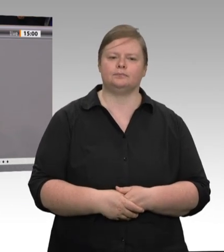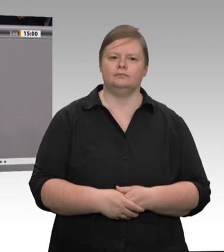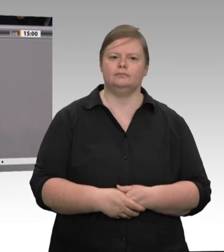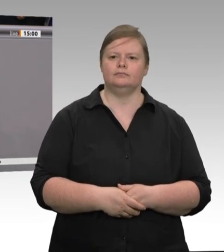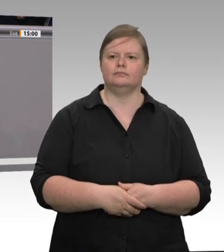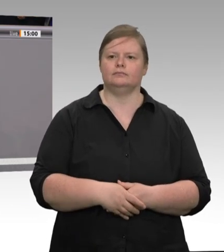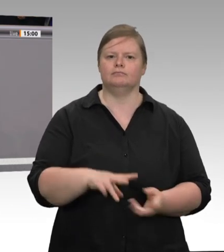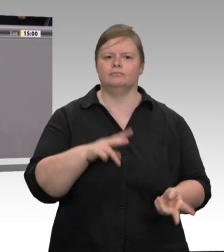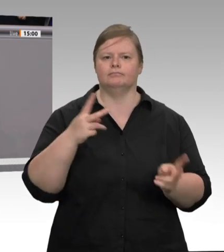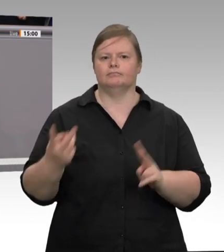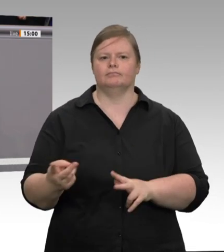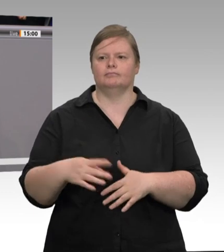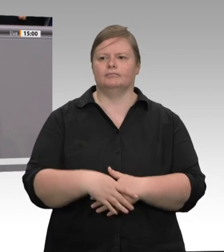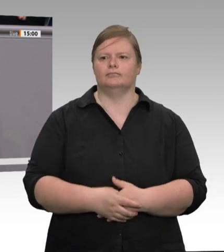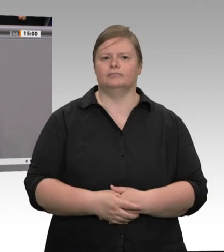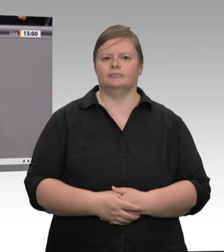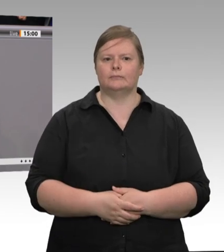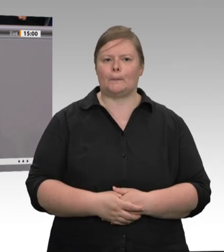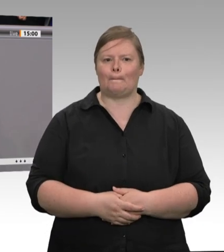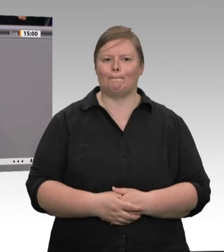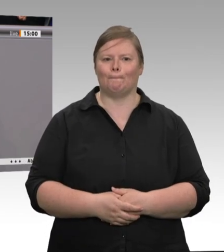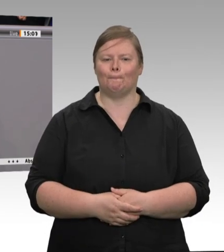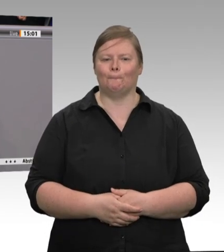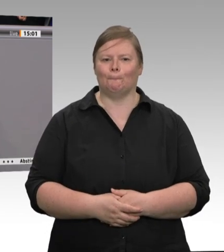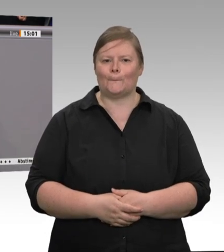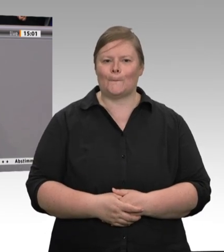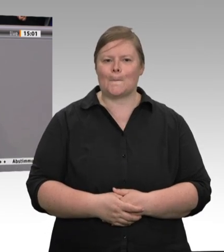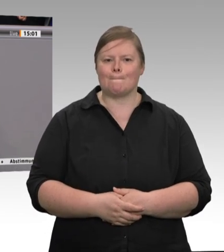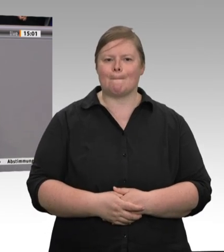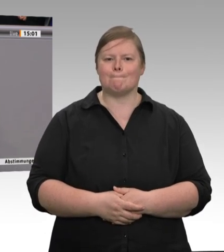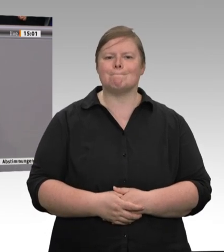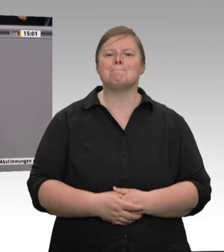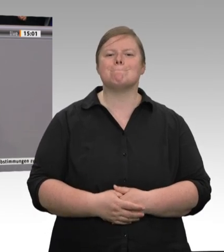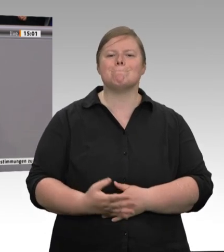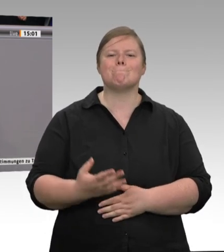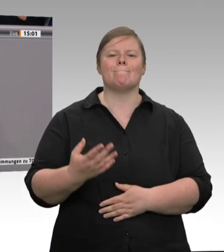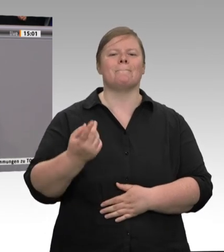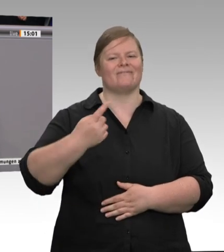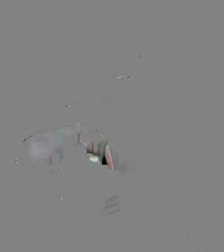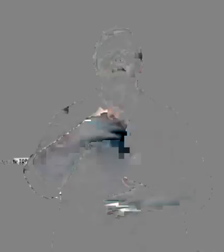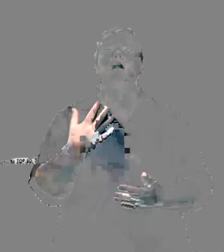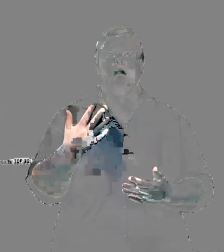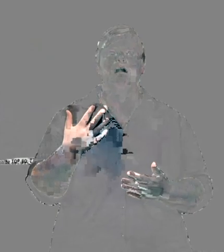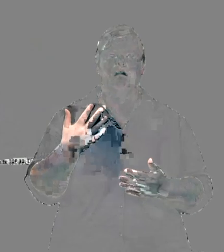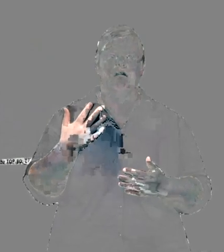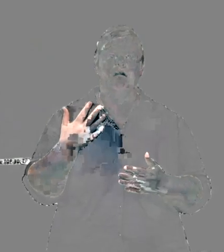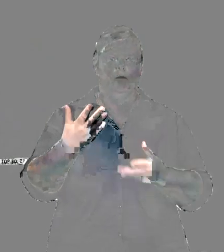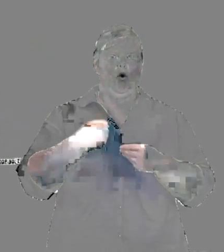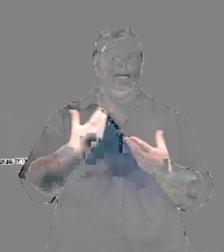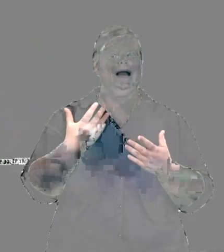Arbeitnehmerinnen und Arbeitnehmer beschäftigt wären. Das ist in vielen Schlachthöfen, die wir jetzt im Brennpunkt haben, aber auch der Fall. Es ist ja nicht so,